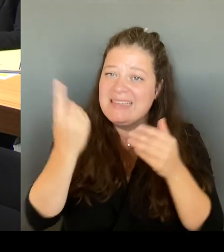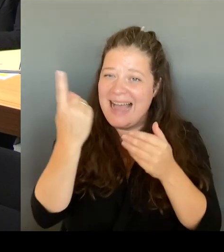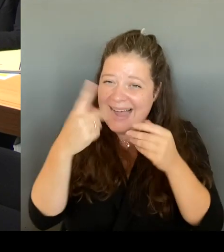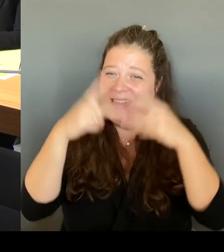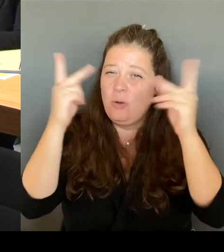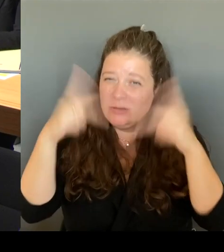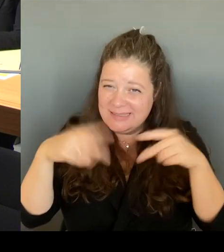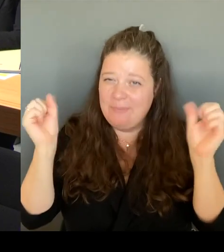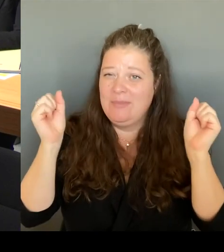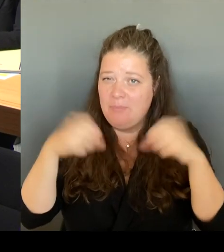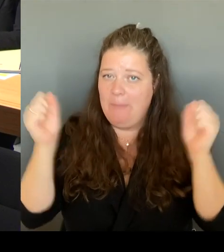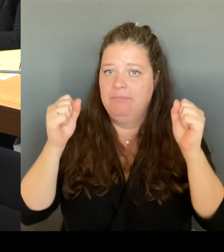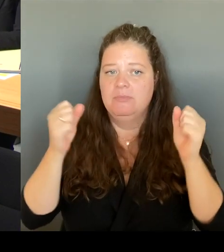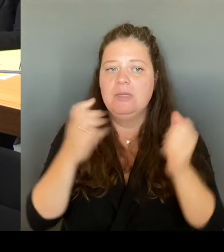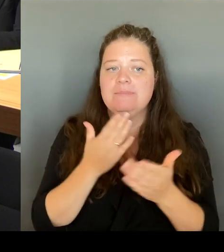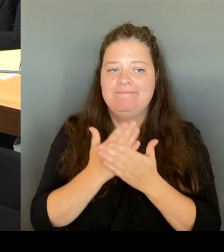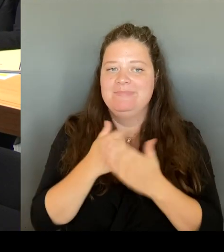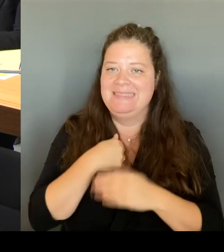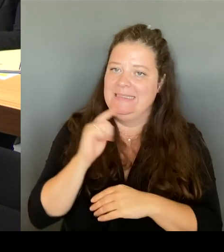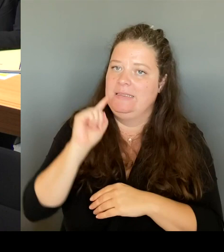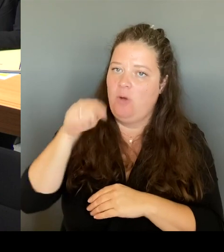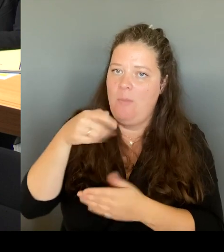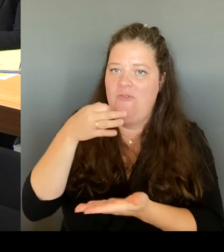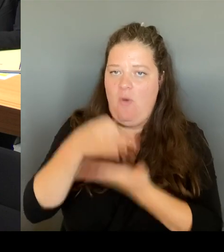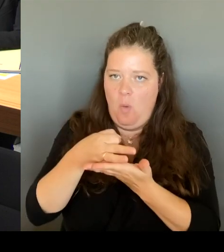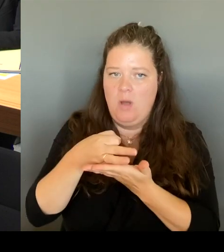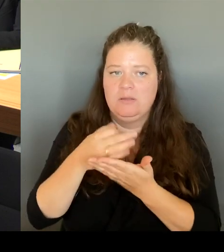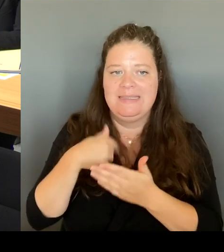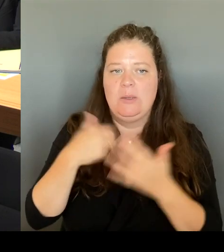auch noch mal sehr dankbar, dass sie mich dazu eingeladen haben. (Beifall) (Rednerwechsel)